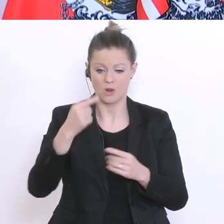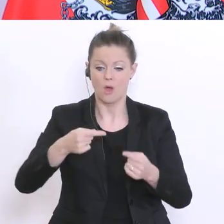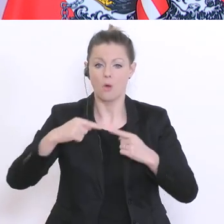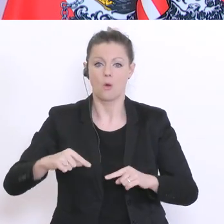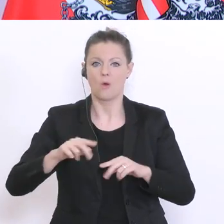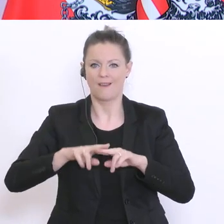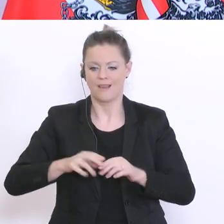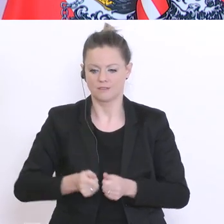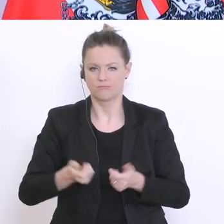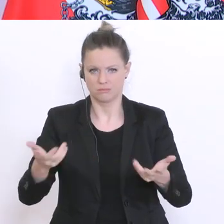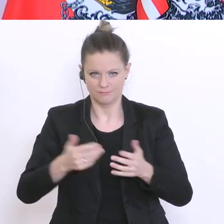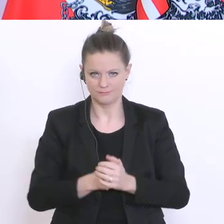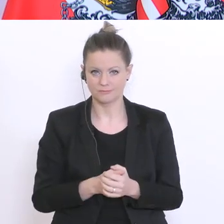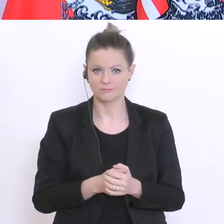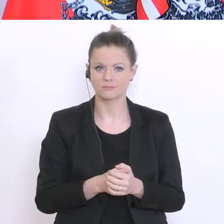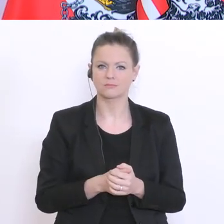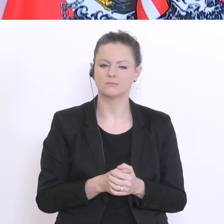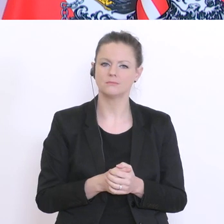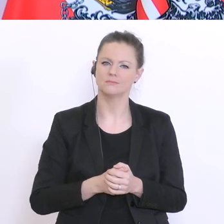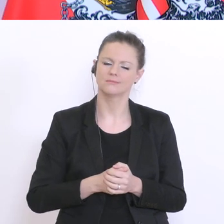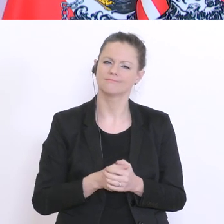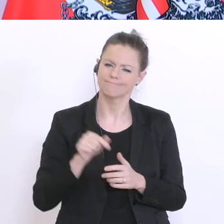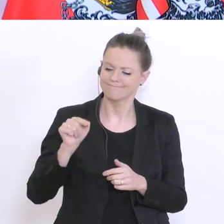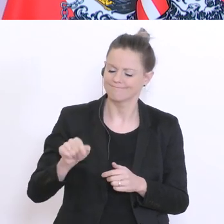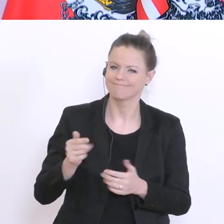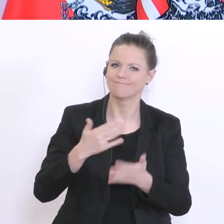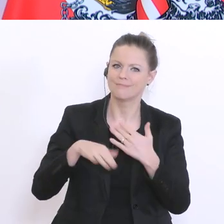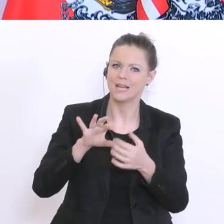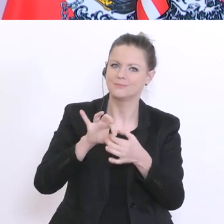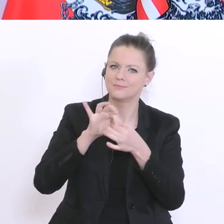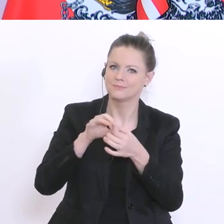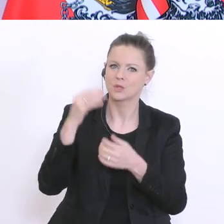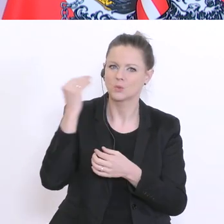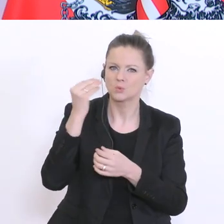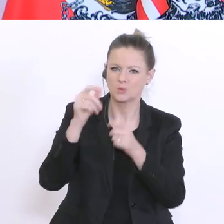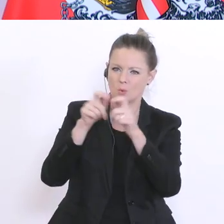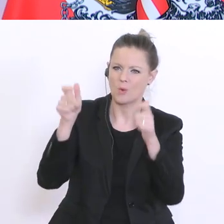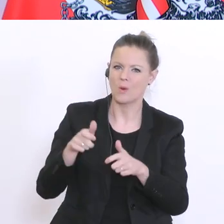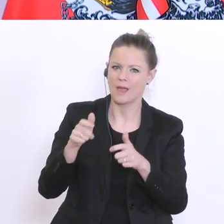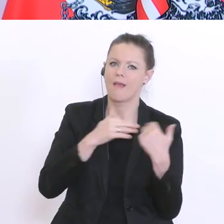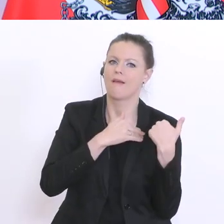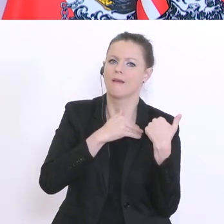auch nachher andere, vielleicht in einer Art und Weise, dass die Schule entlastet wird und damit